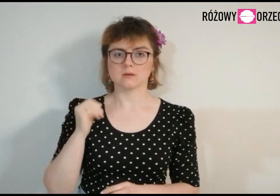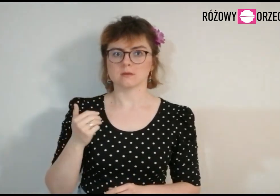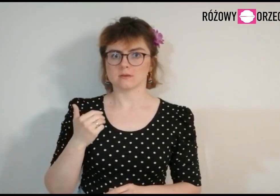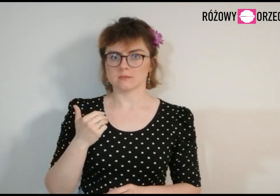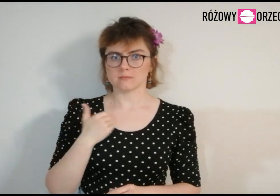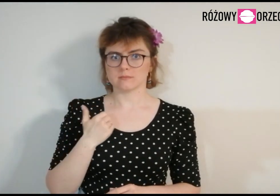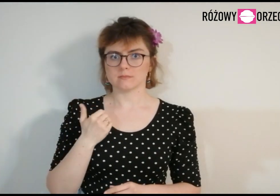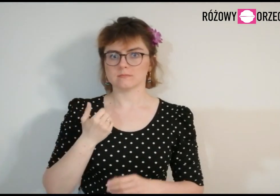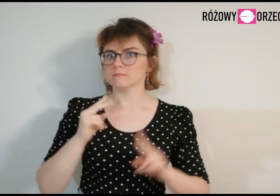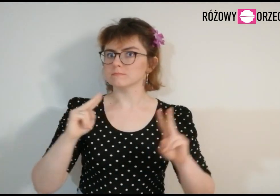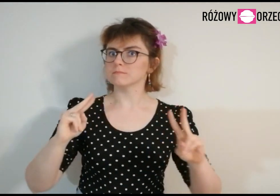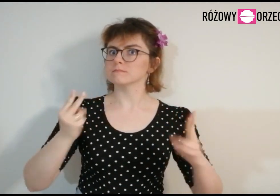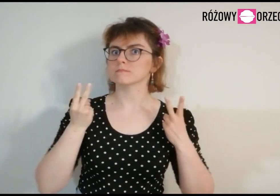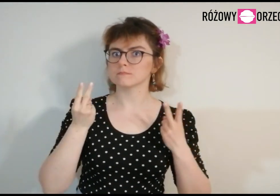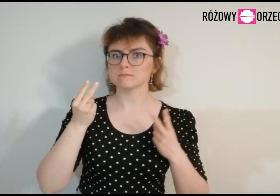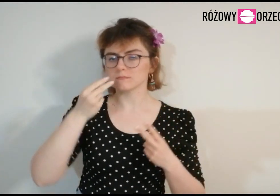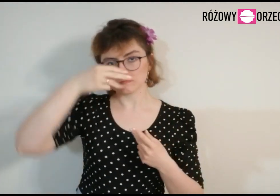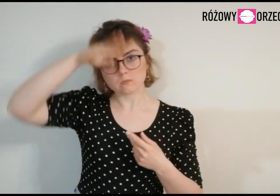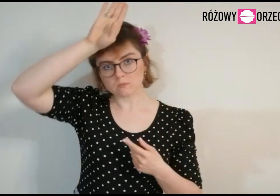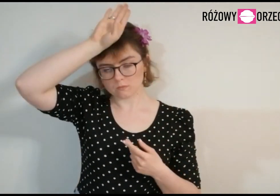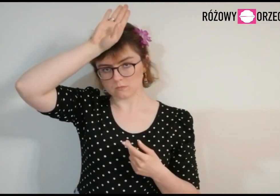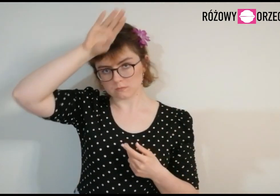Jestem z Łodzi.